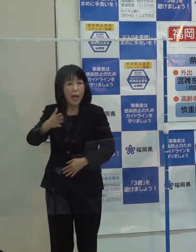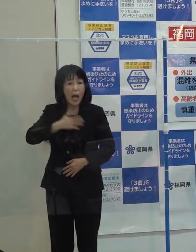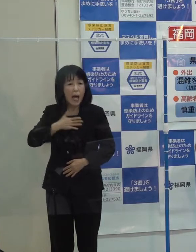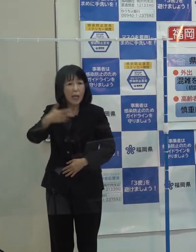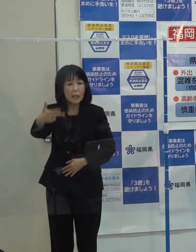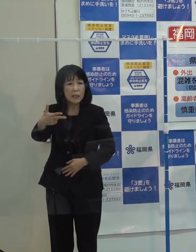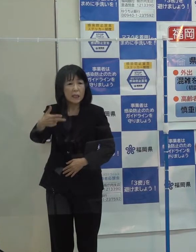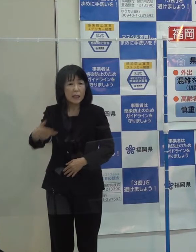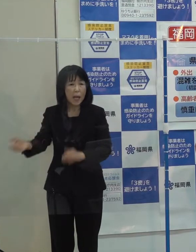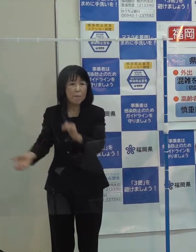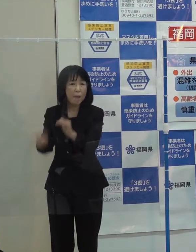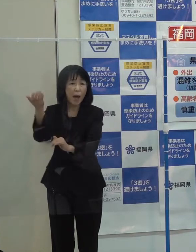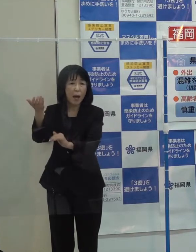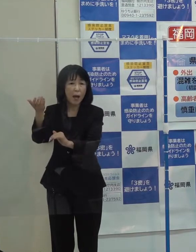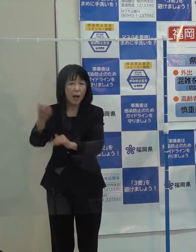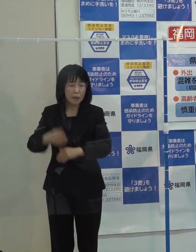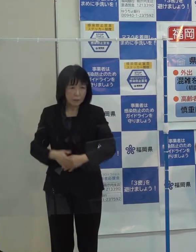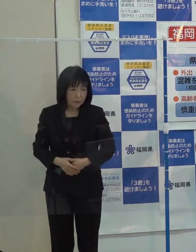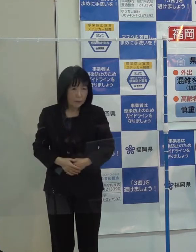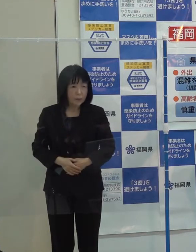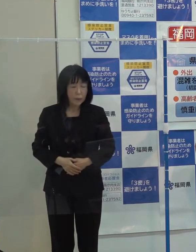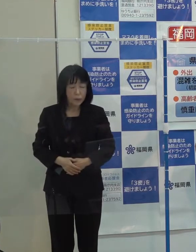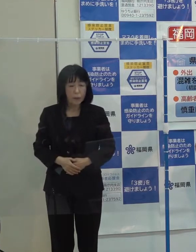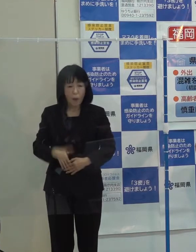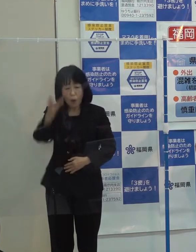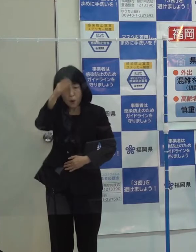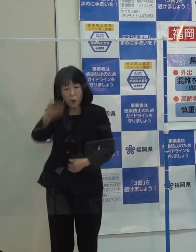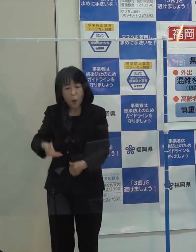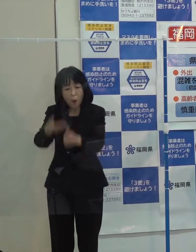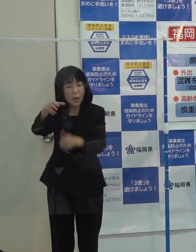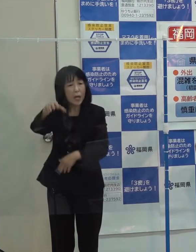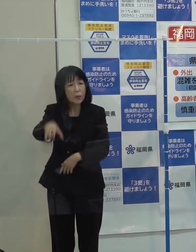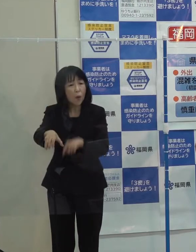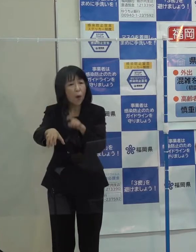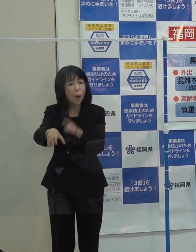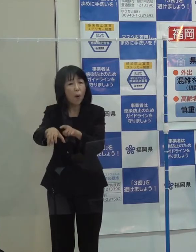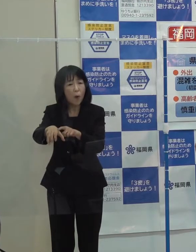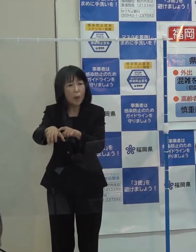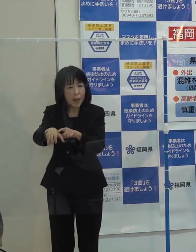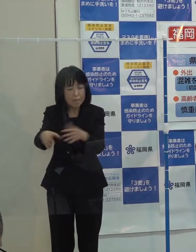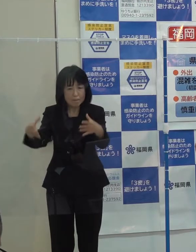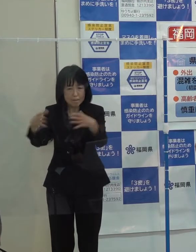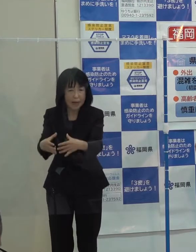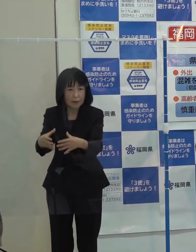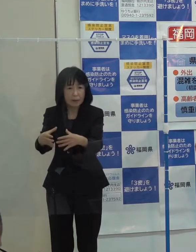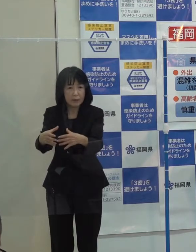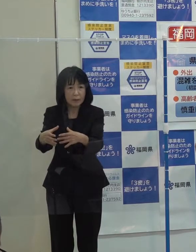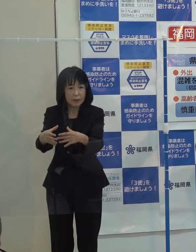宗像市の養鶏場１か所での封じ込めに成功しました